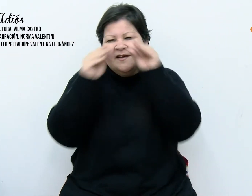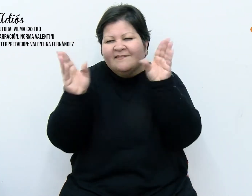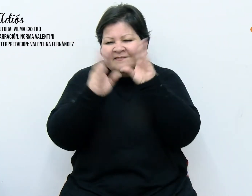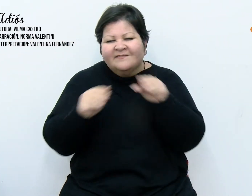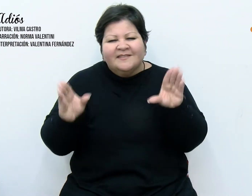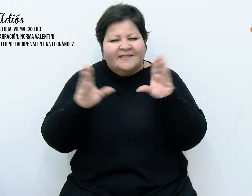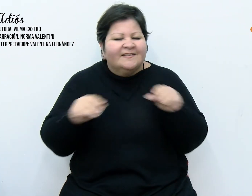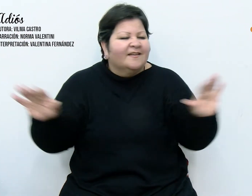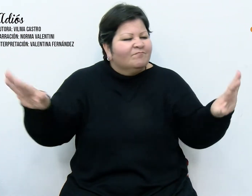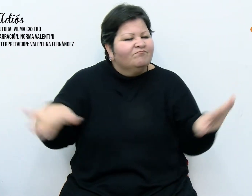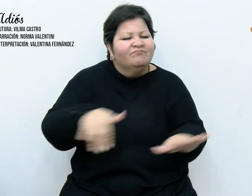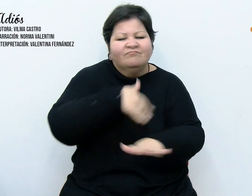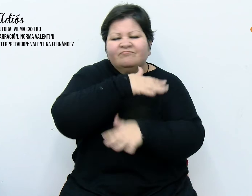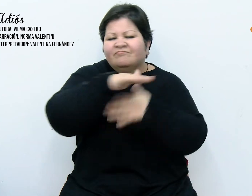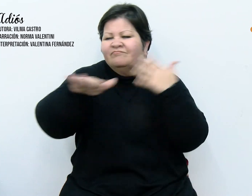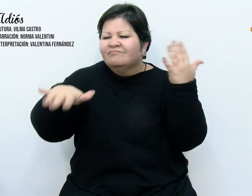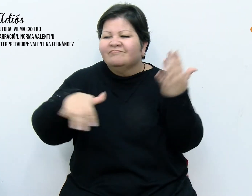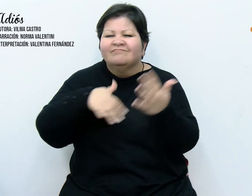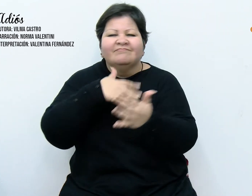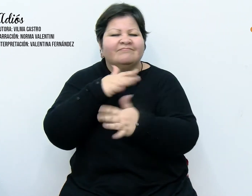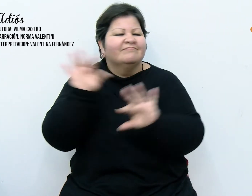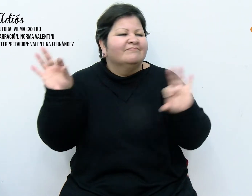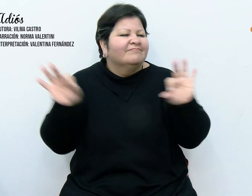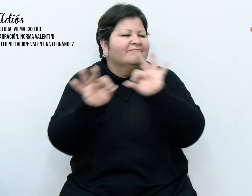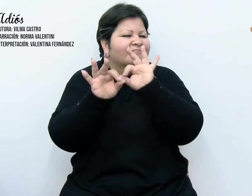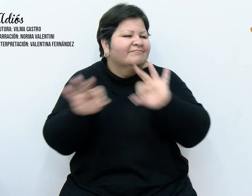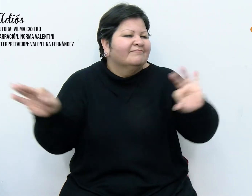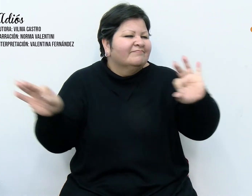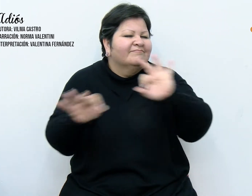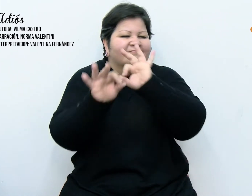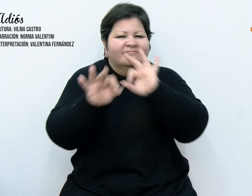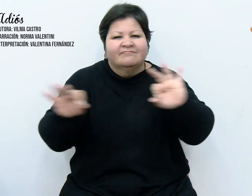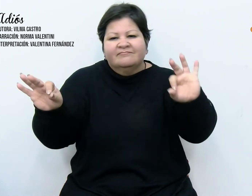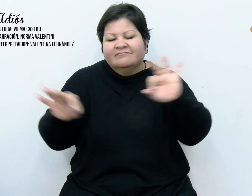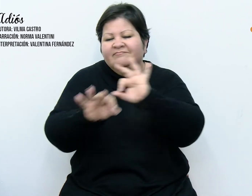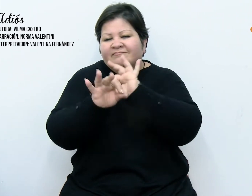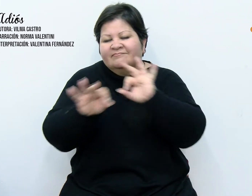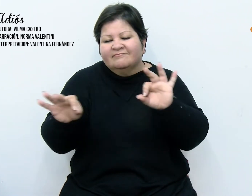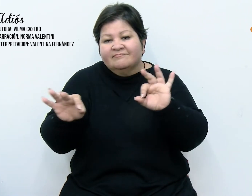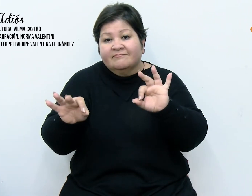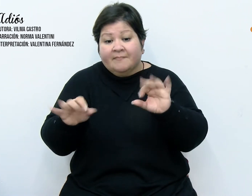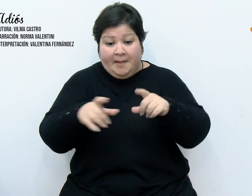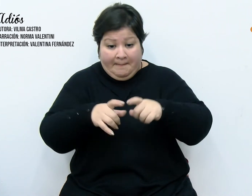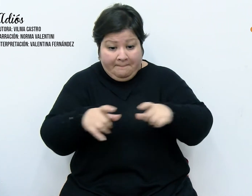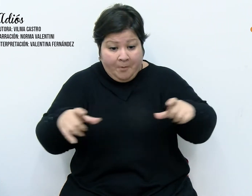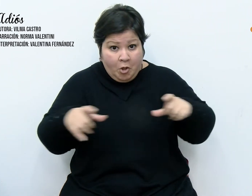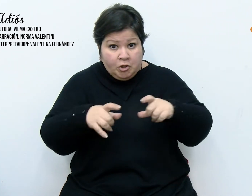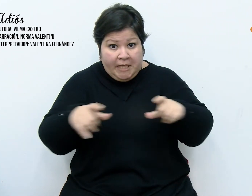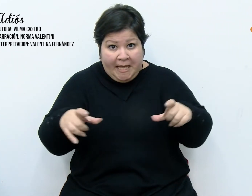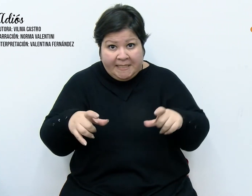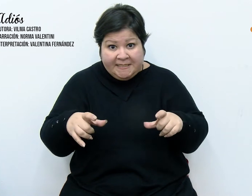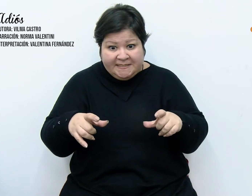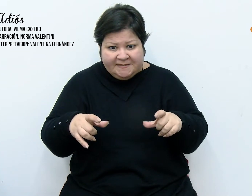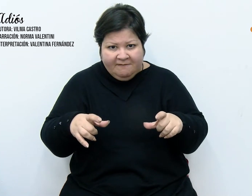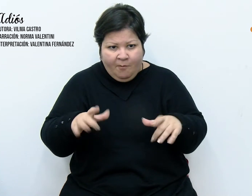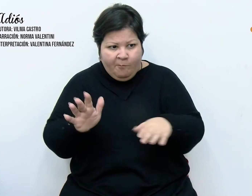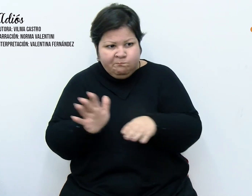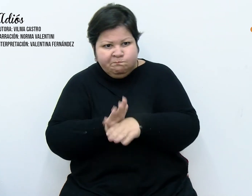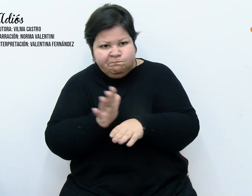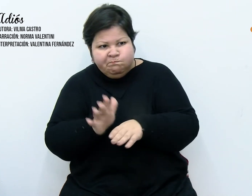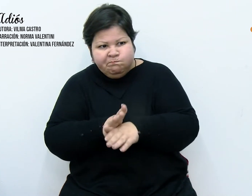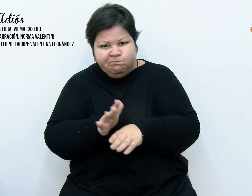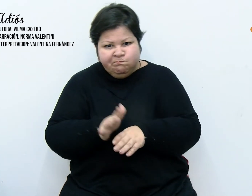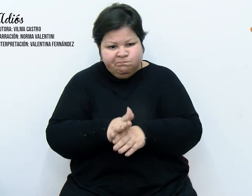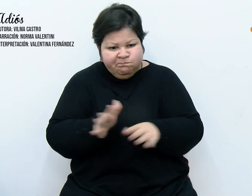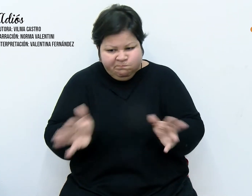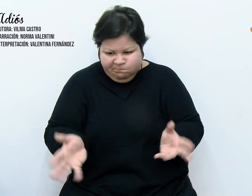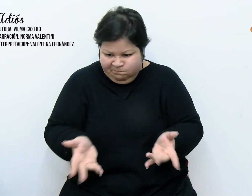uno solo, único e interminable Las postales habían cobrado vida. Como si hubieran estado